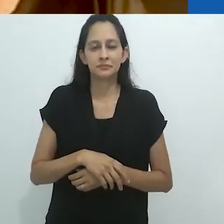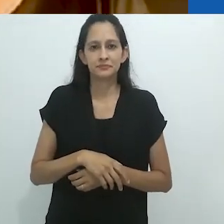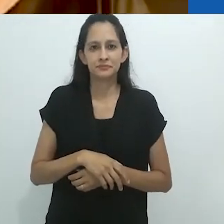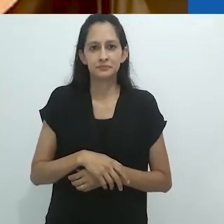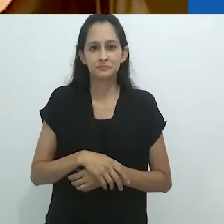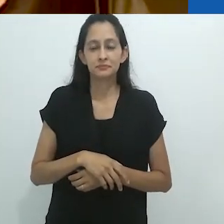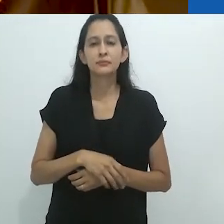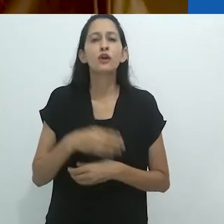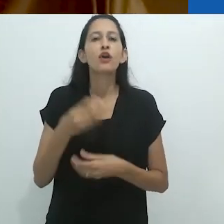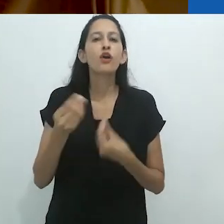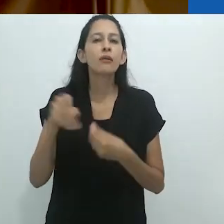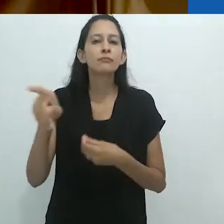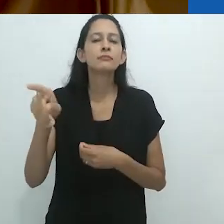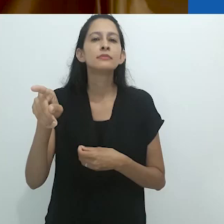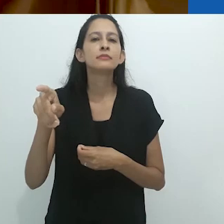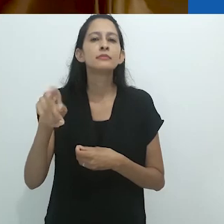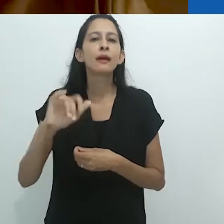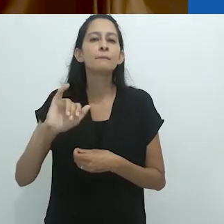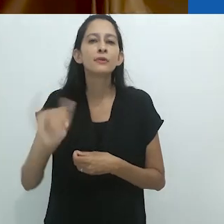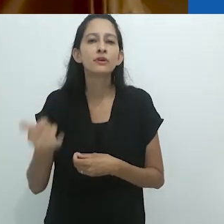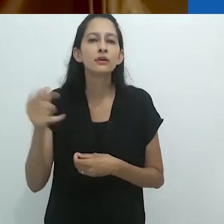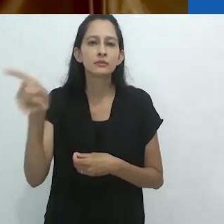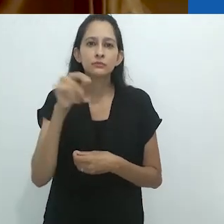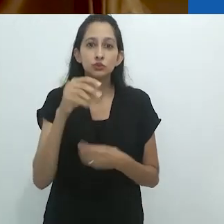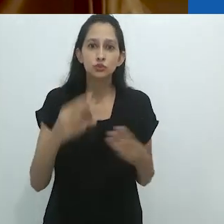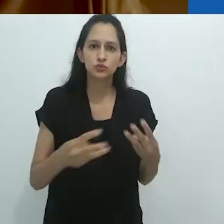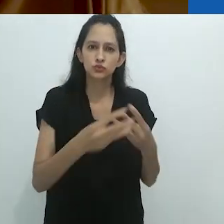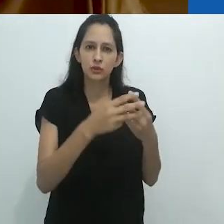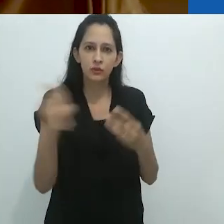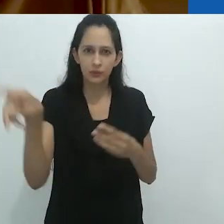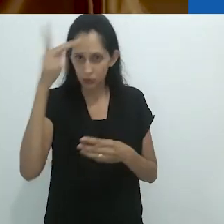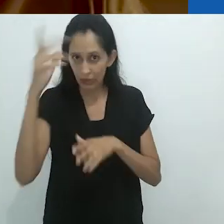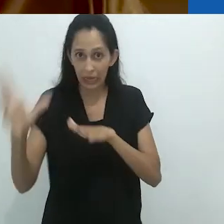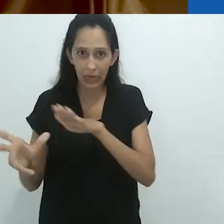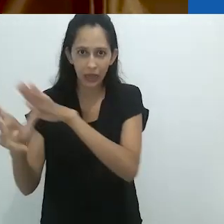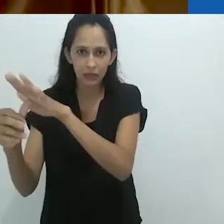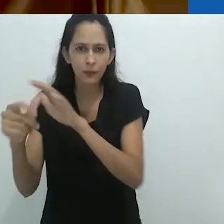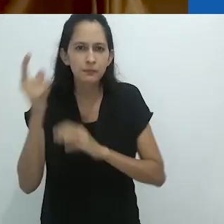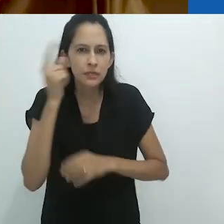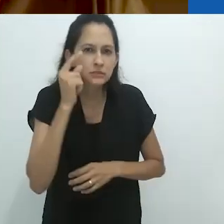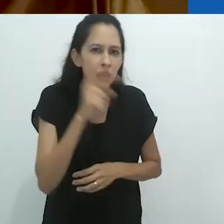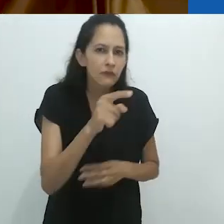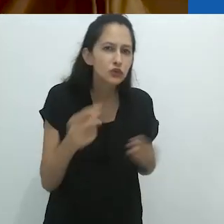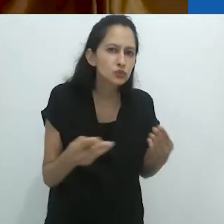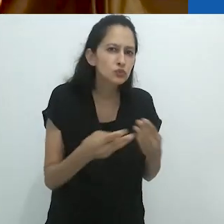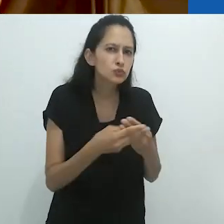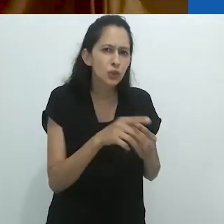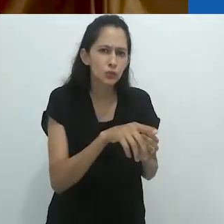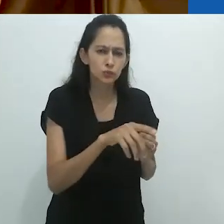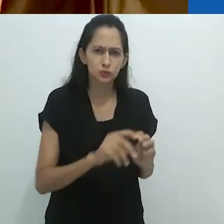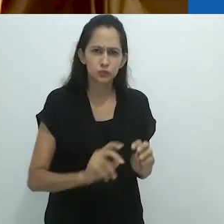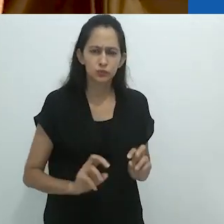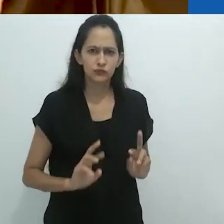Como eles ficaram muito impressionados pelos judeus. Eles pensavam que os judeus eram um povo místico.